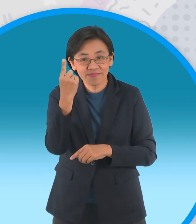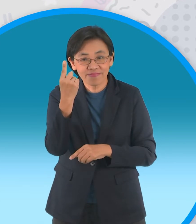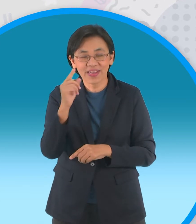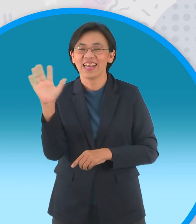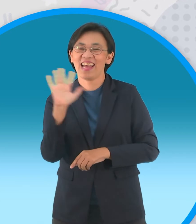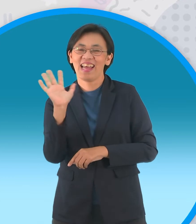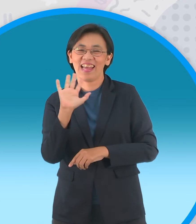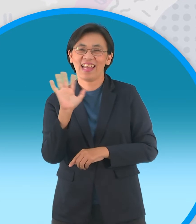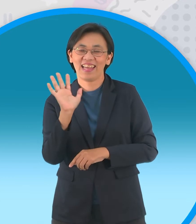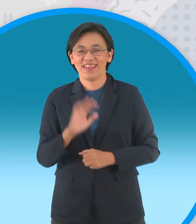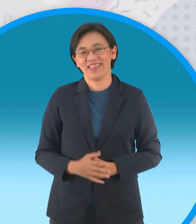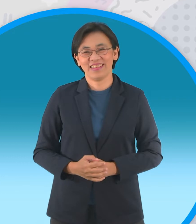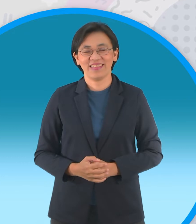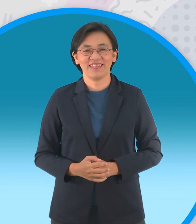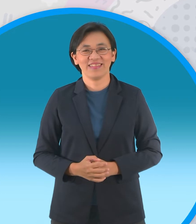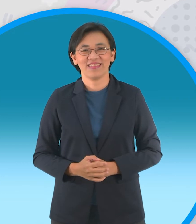[เพลง]